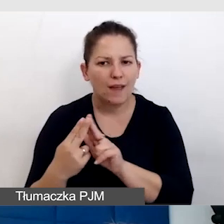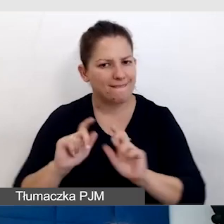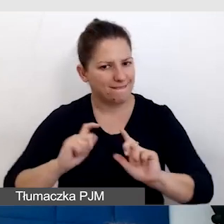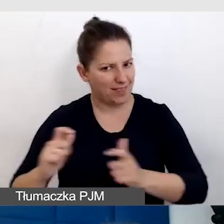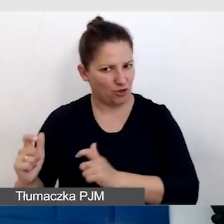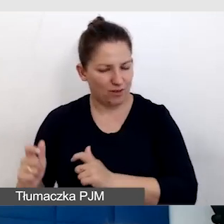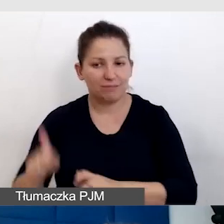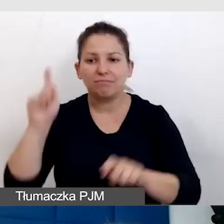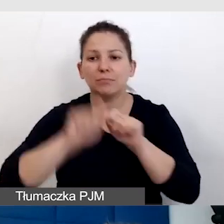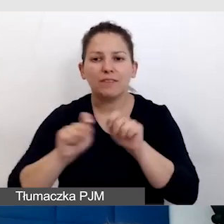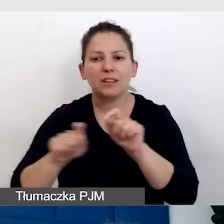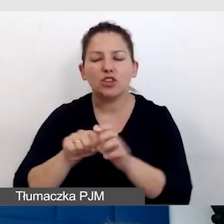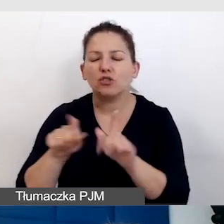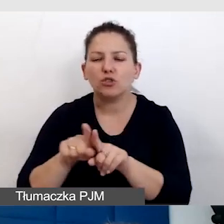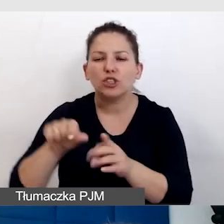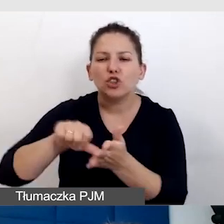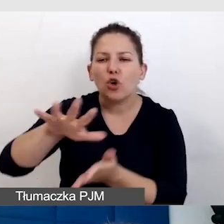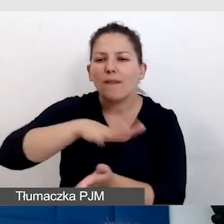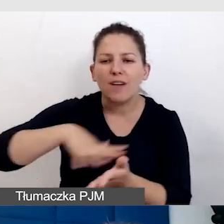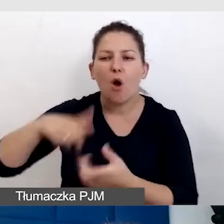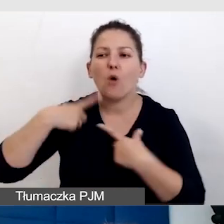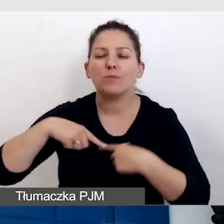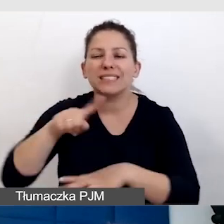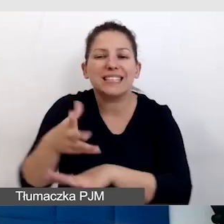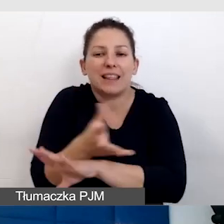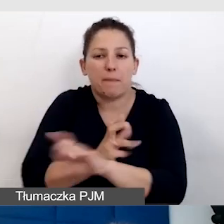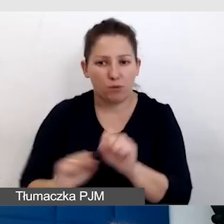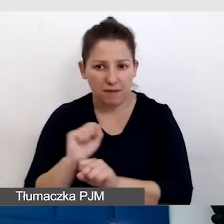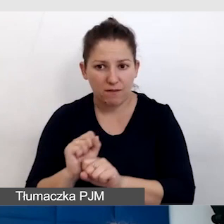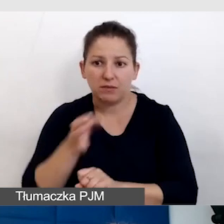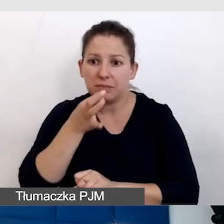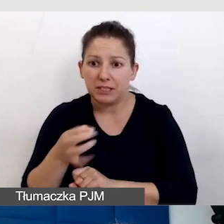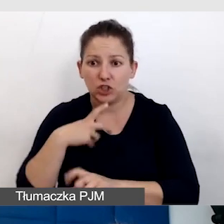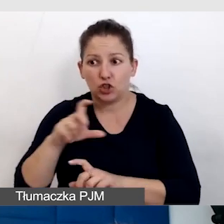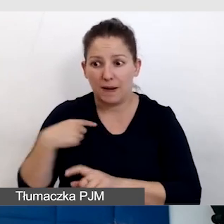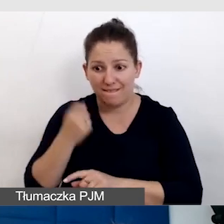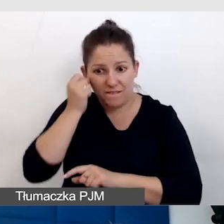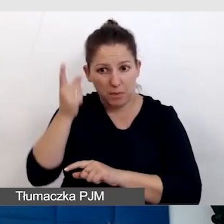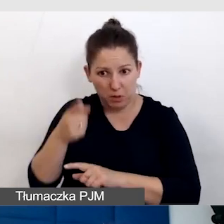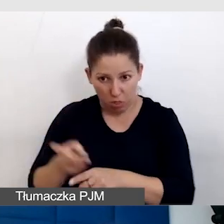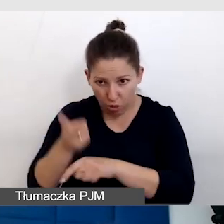Sprawdzajmy ze środowiskiem osób z niepełnosprawnością, czy to, co wymyśliliśmy, jest dostępne.